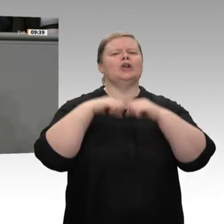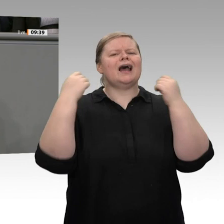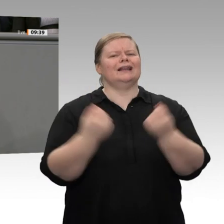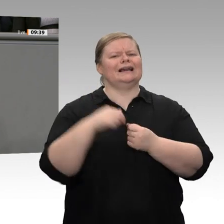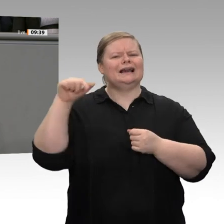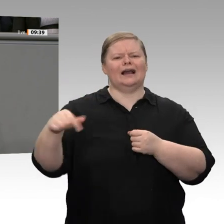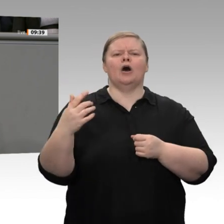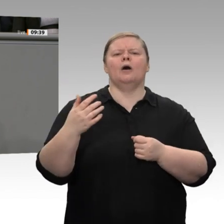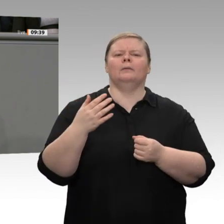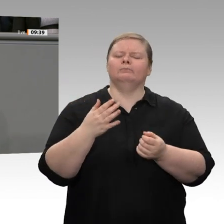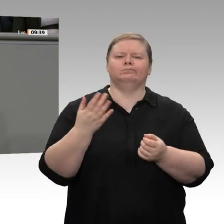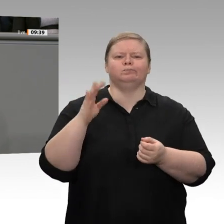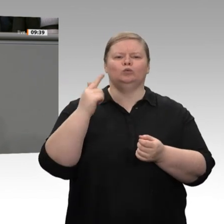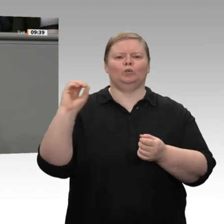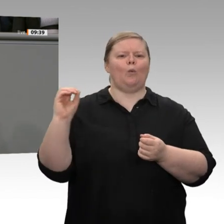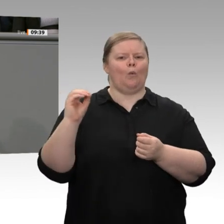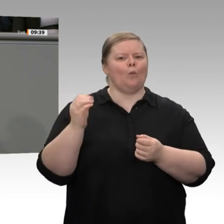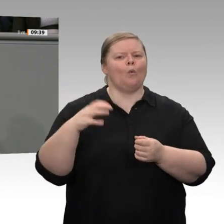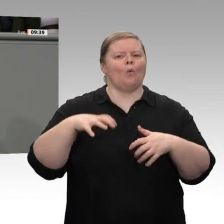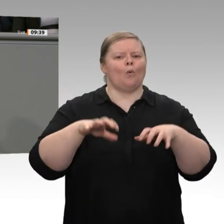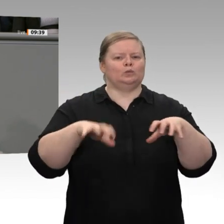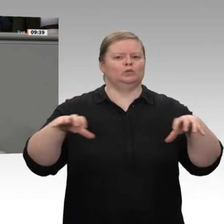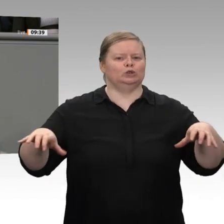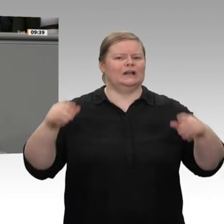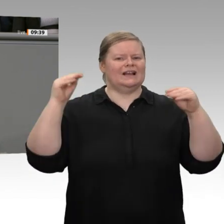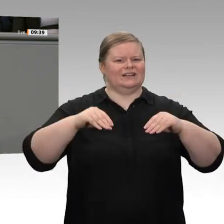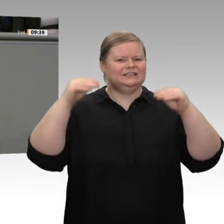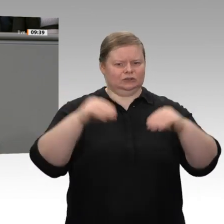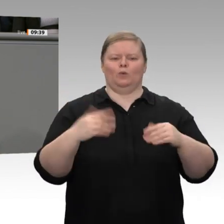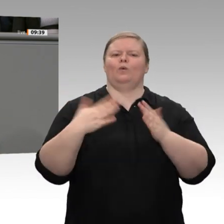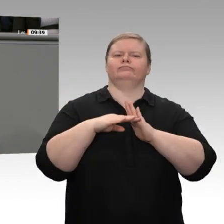Einheit Investitionen von 450 Milliarden Euro für die nächsten zehn Jahre. Gerade